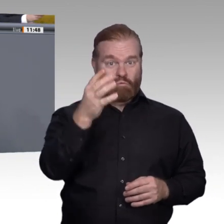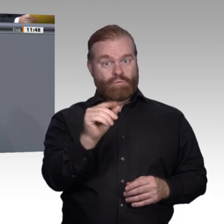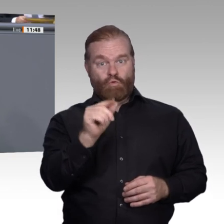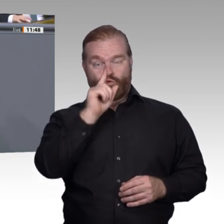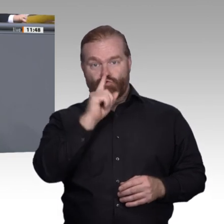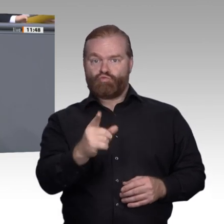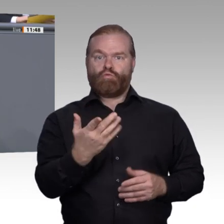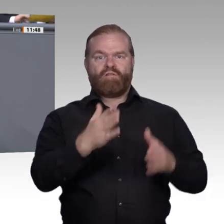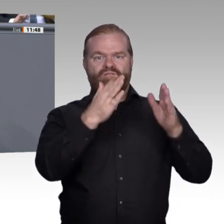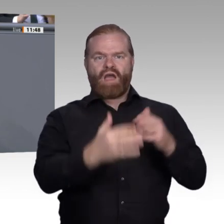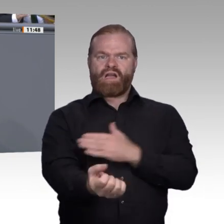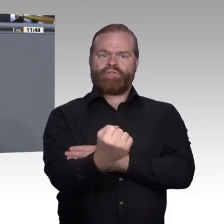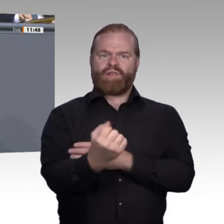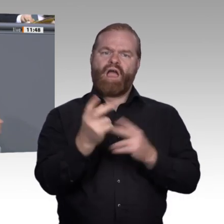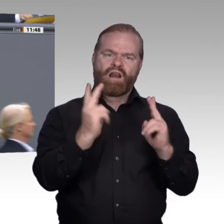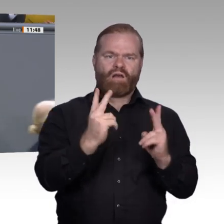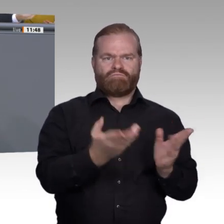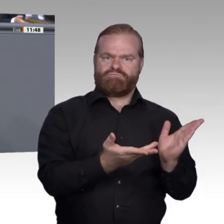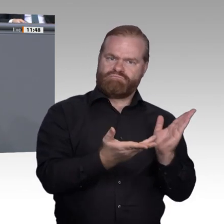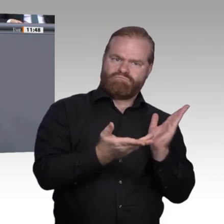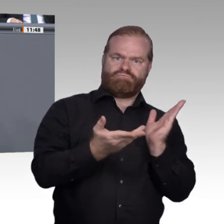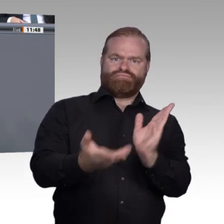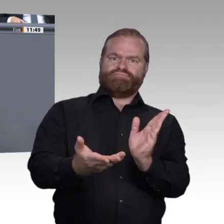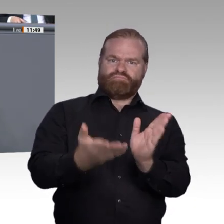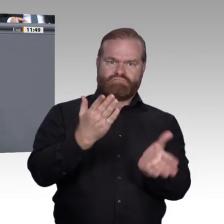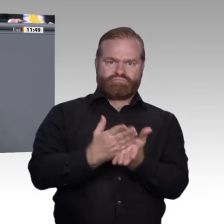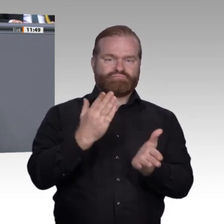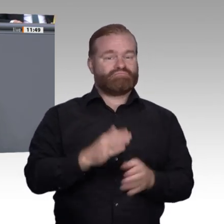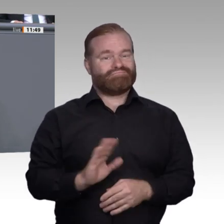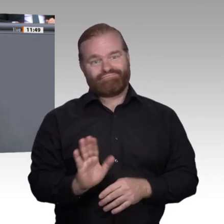zu formen, Eigenständigkeiten zu schaffen, zur Identität